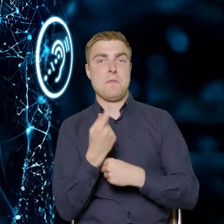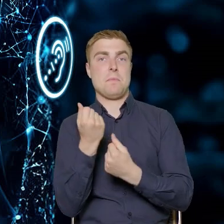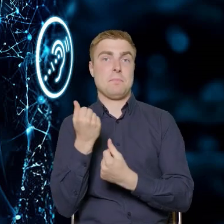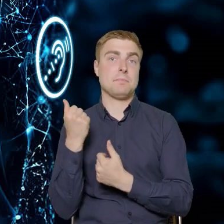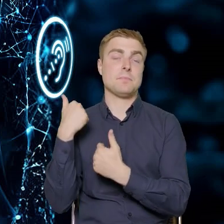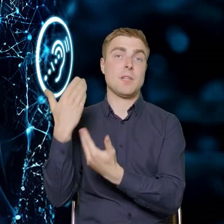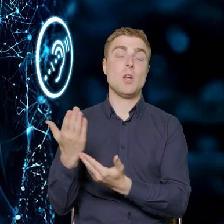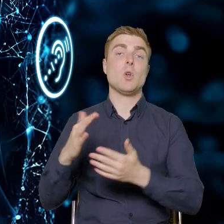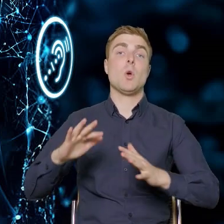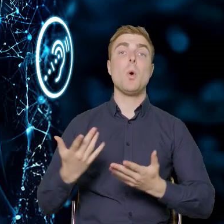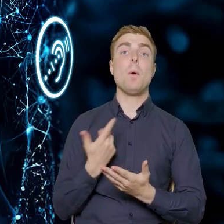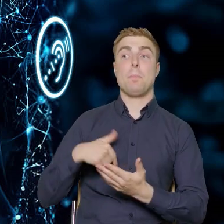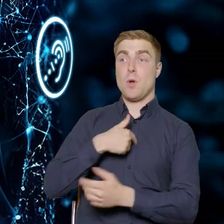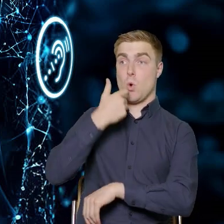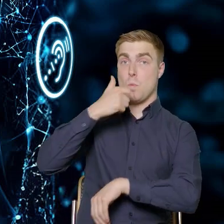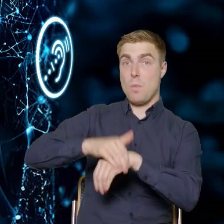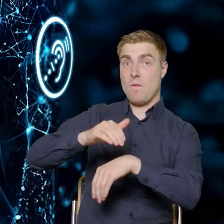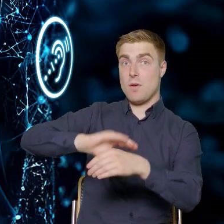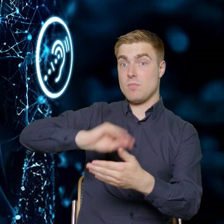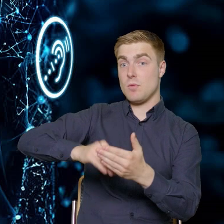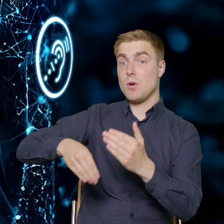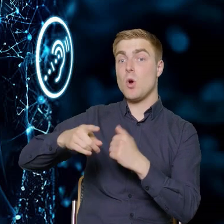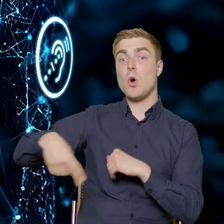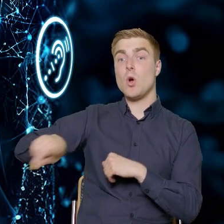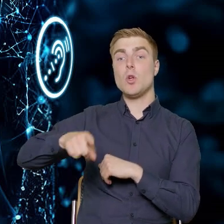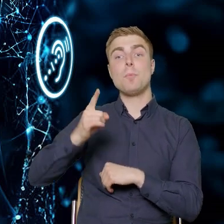z którymi podpiszemy umowę, będą musieli zrekrutować grupę docelową,